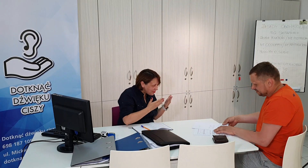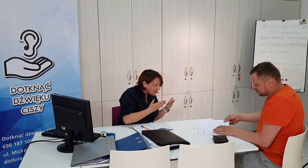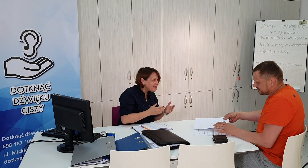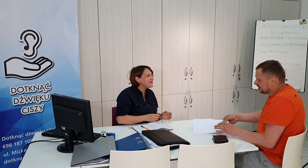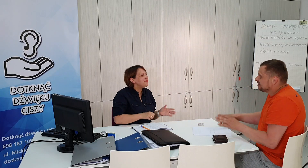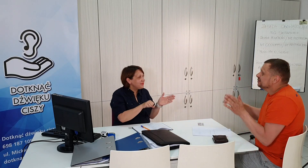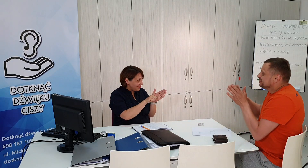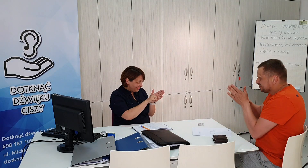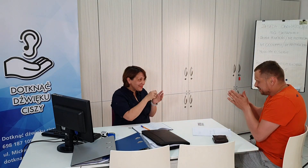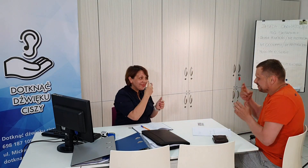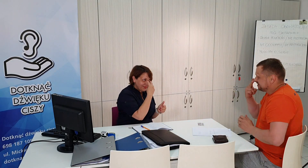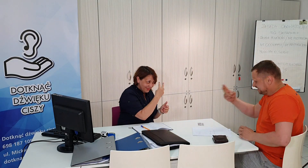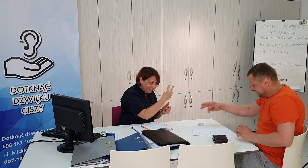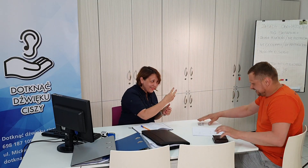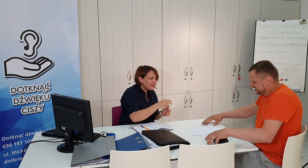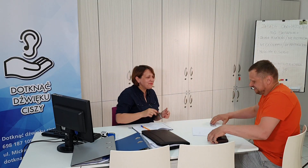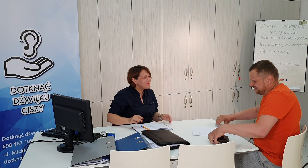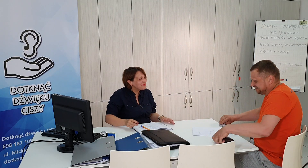dziękuje , do widzenia